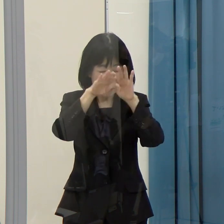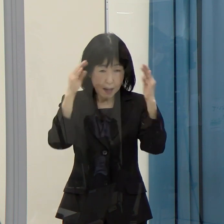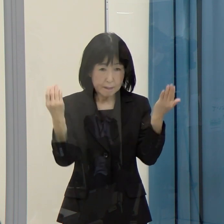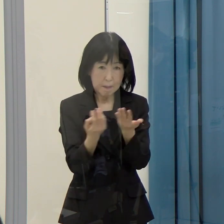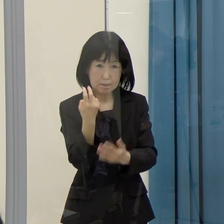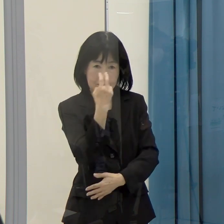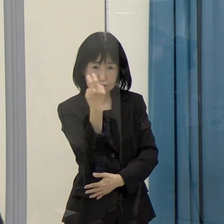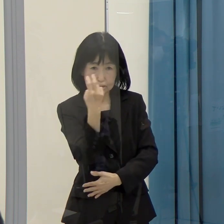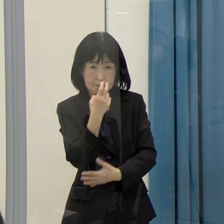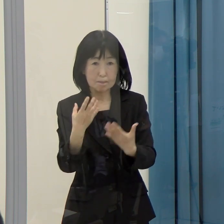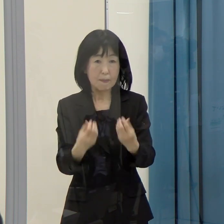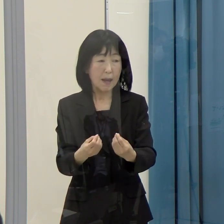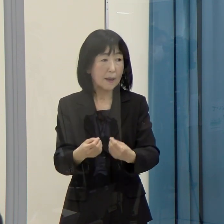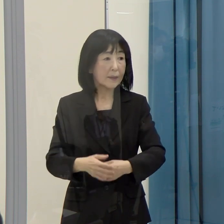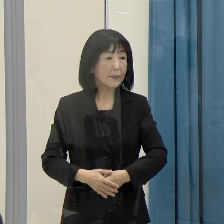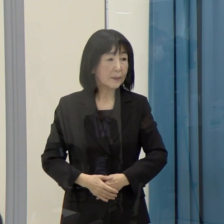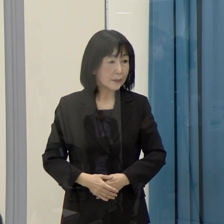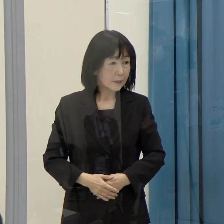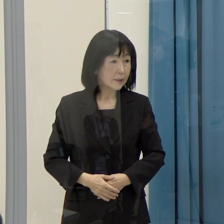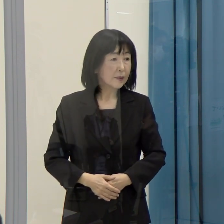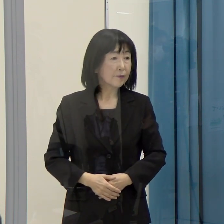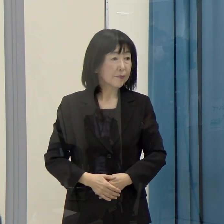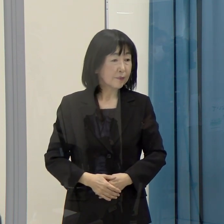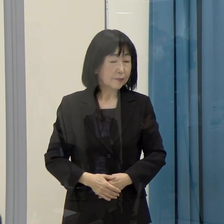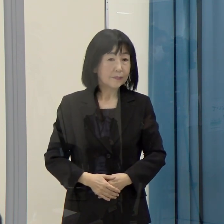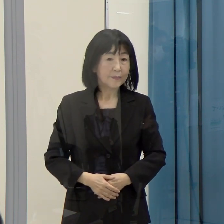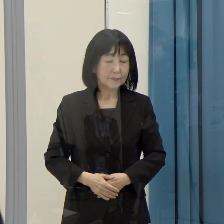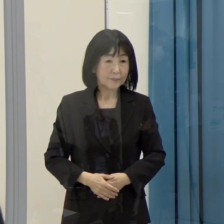（西日本新聞）当面は２１０団体を対象とするということですか。